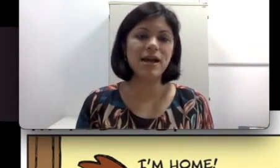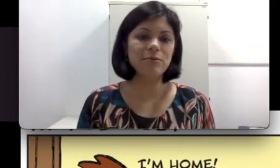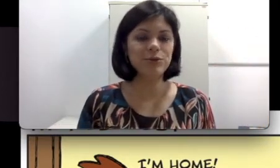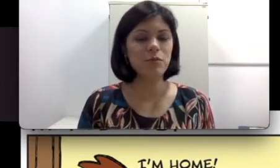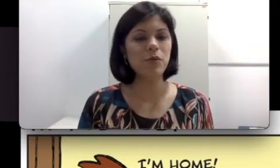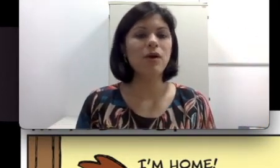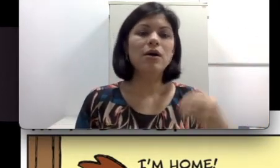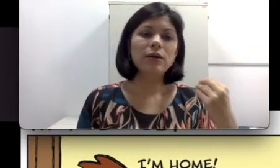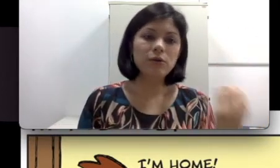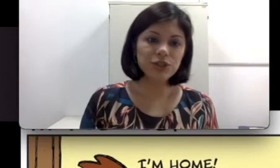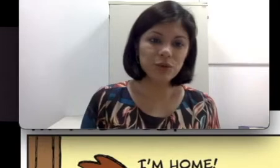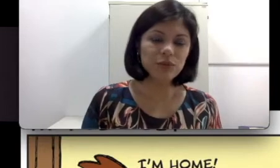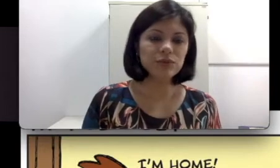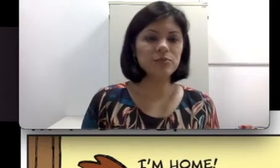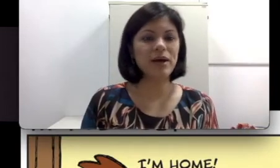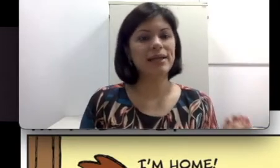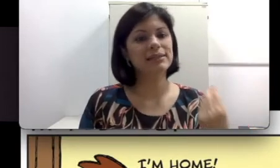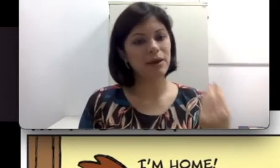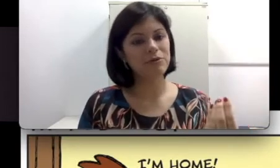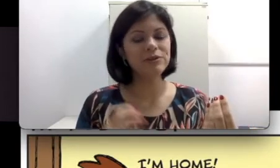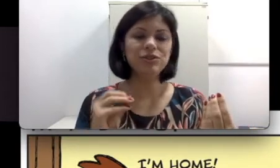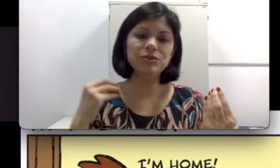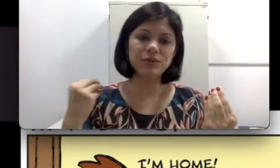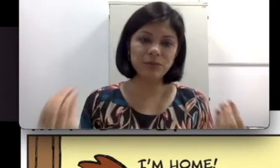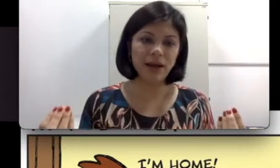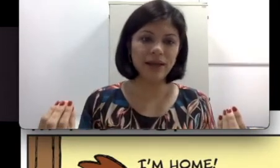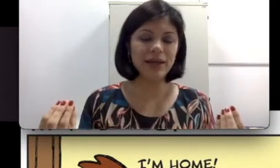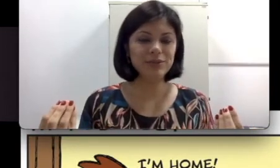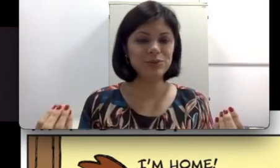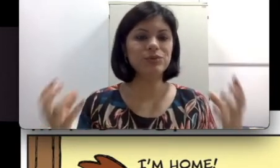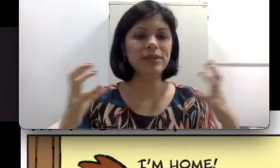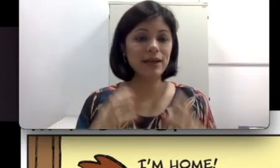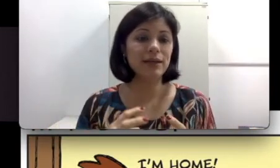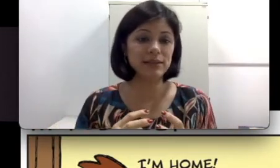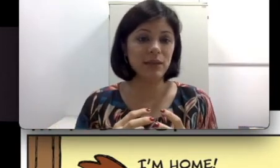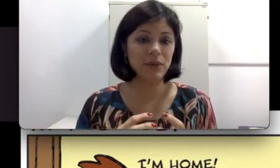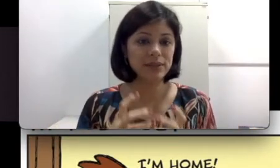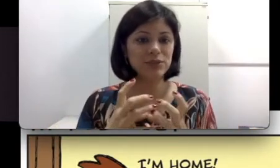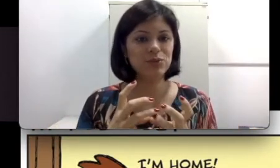muito comum onde um dos Pais é ouvinte e o outro pai é surdo e a criança pode ser